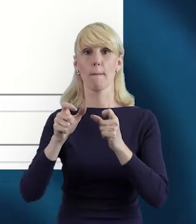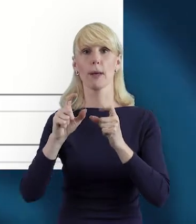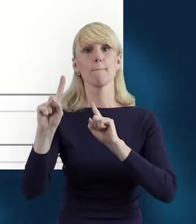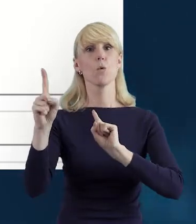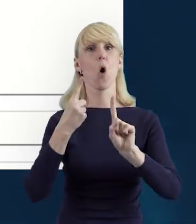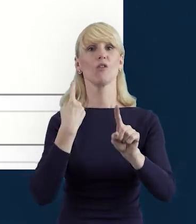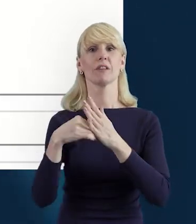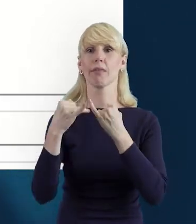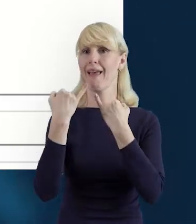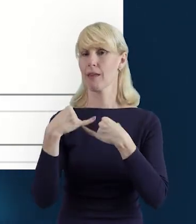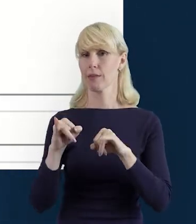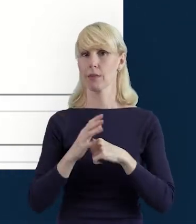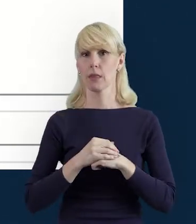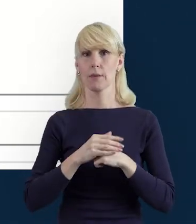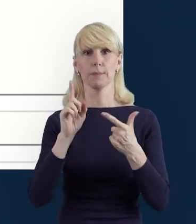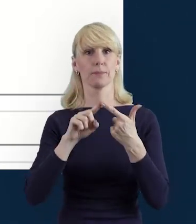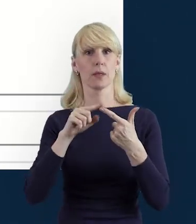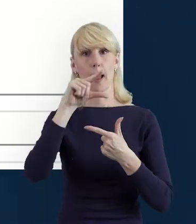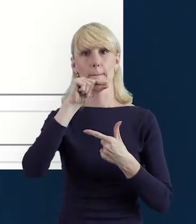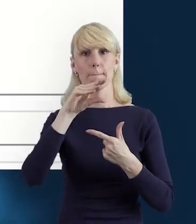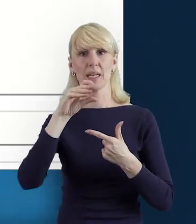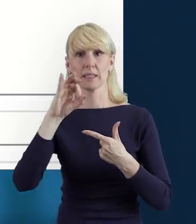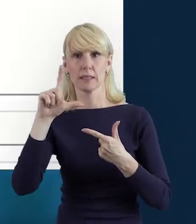Dane dotyczące PESEL-u, imię, nazwisko.